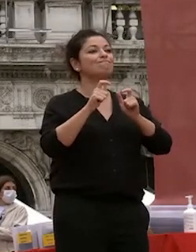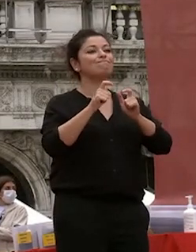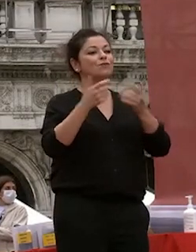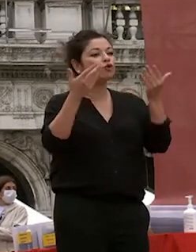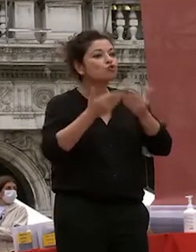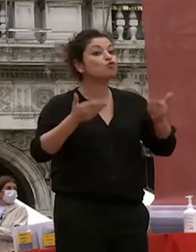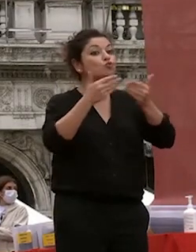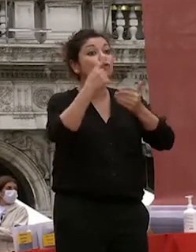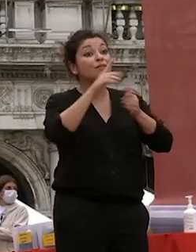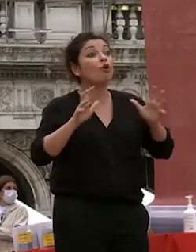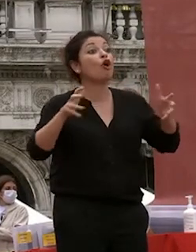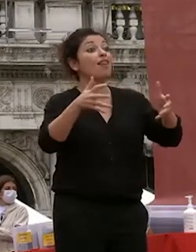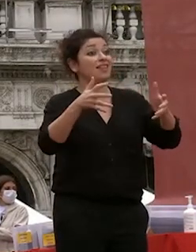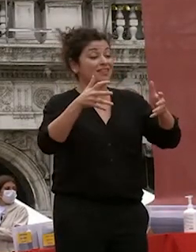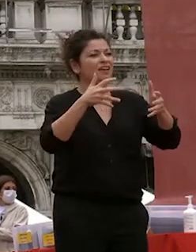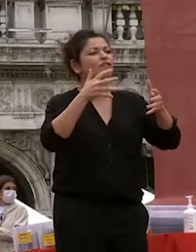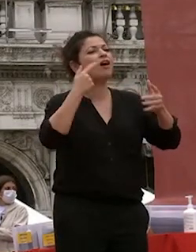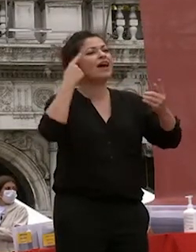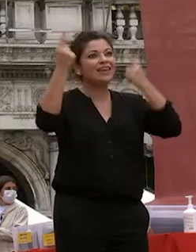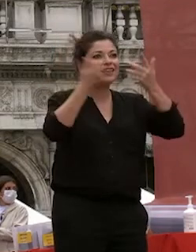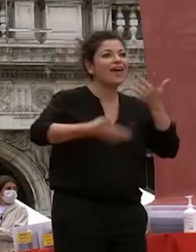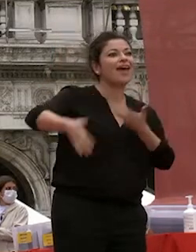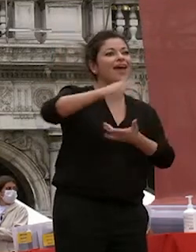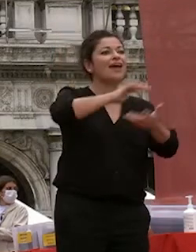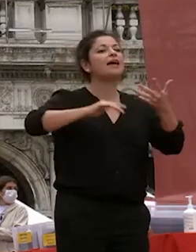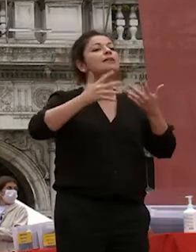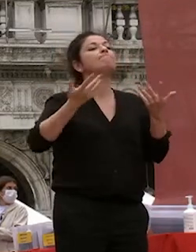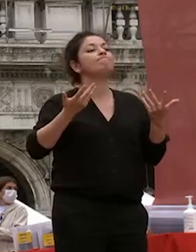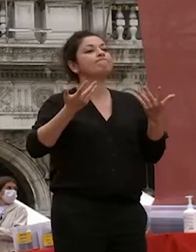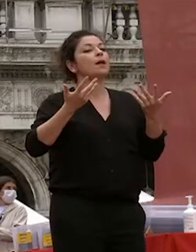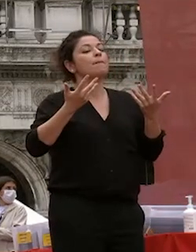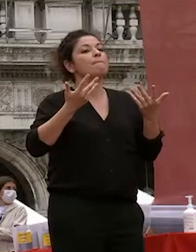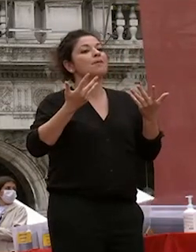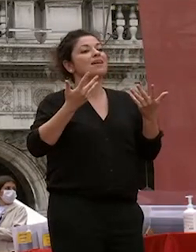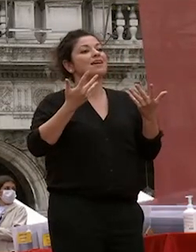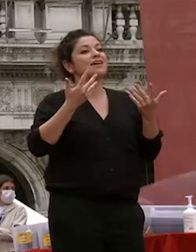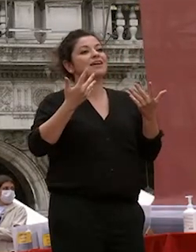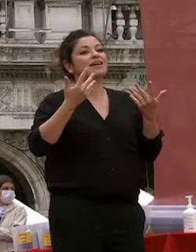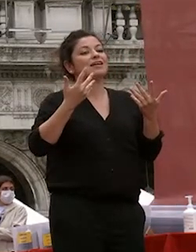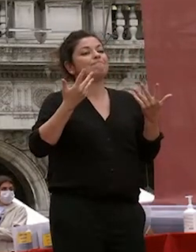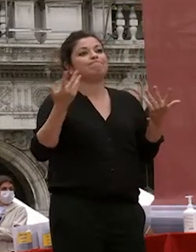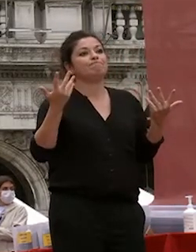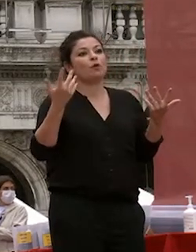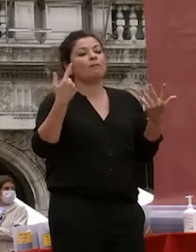collettivo e lo scambio di idee ma tutto ciò per quanto siamo stati capaci questi